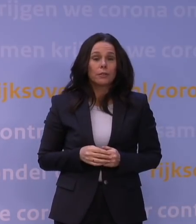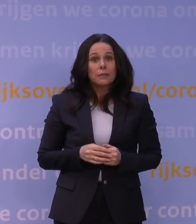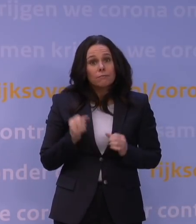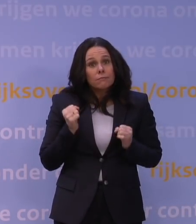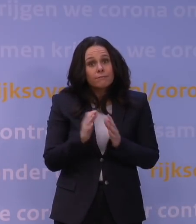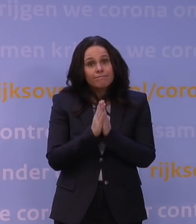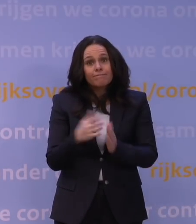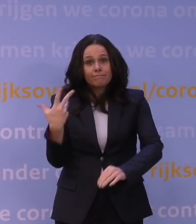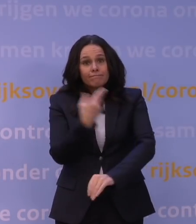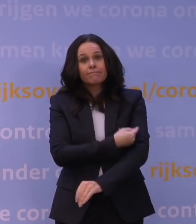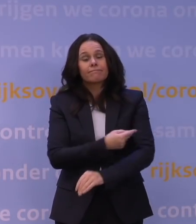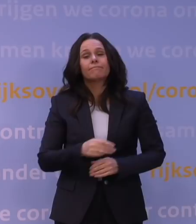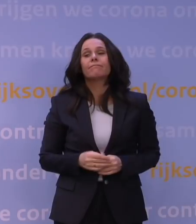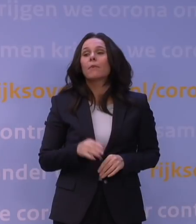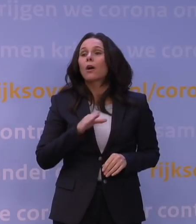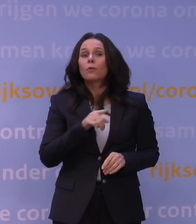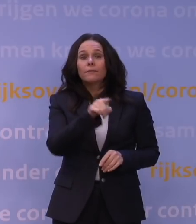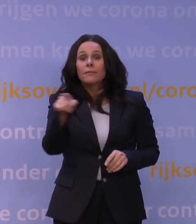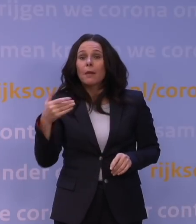Maar ook een oproep aan degenen die nog niet gevaccineerd zijn,